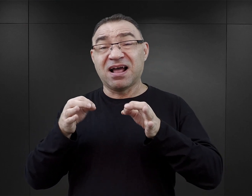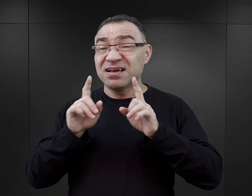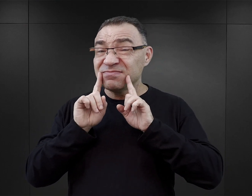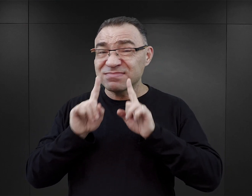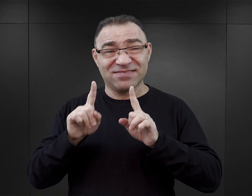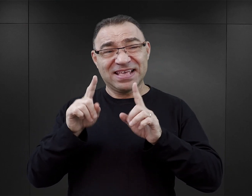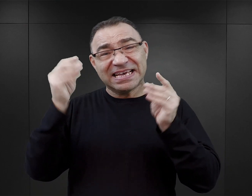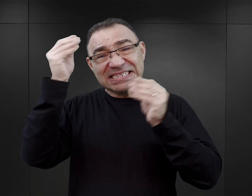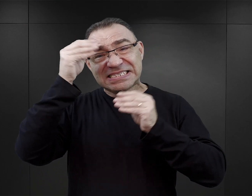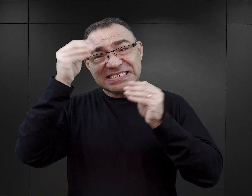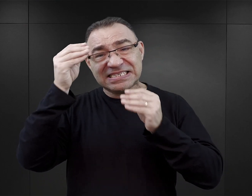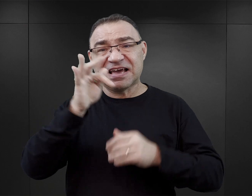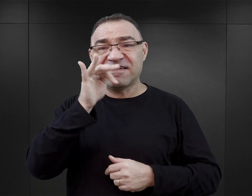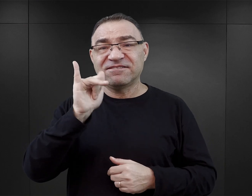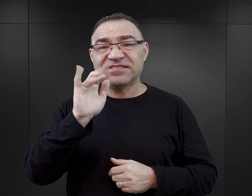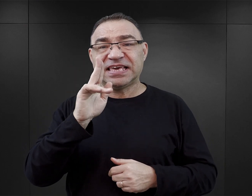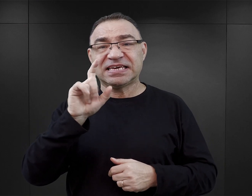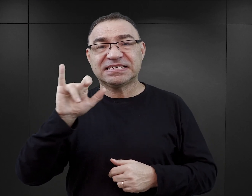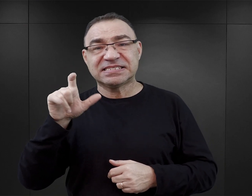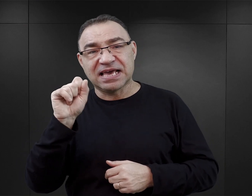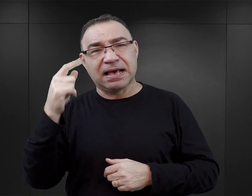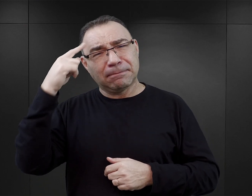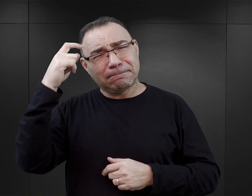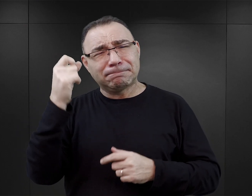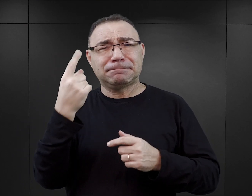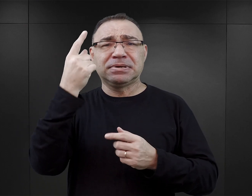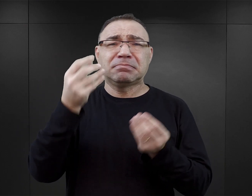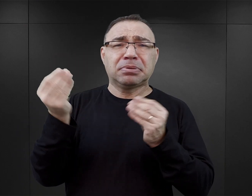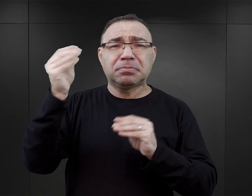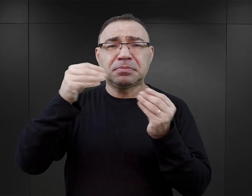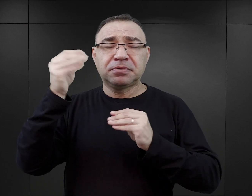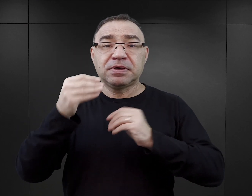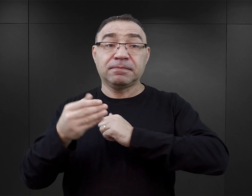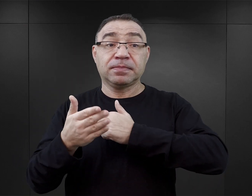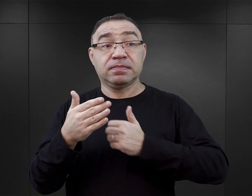Na ile te historie, które są opierane w pewnym stopniu na faktach,